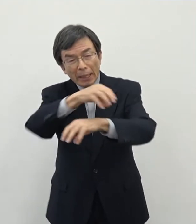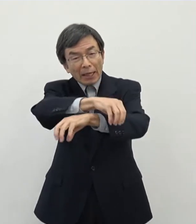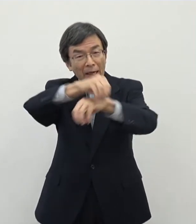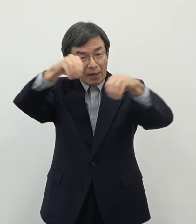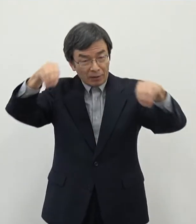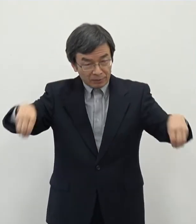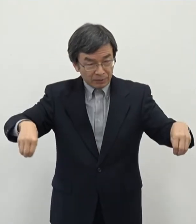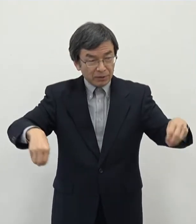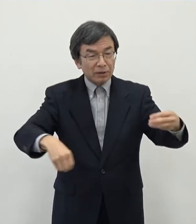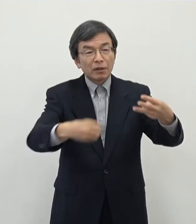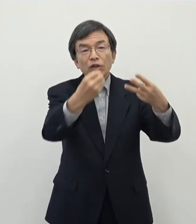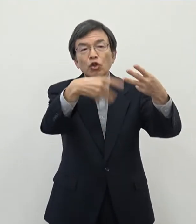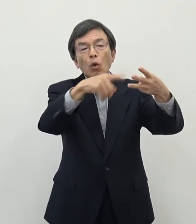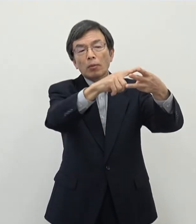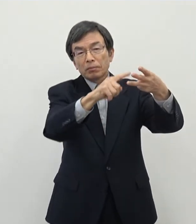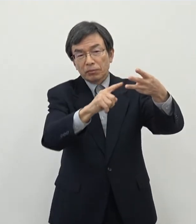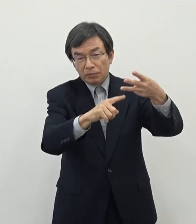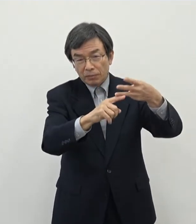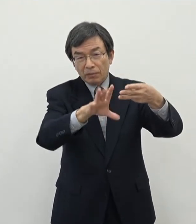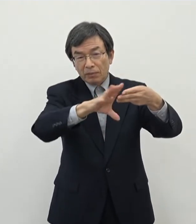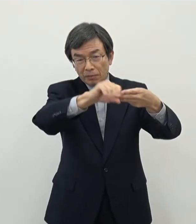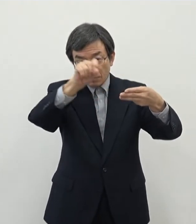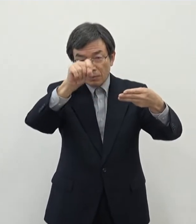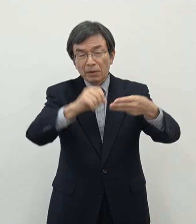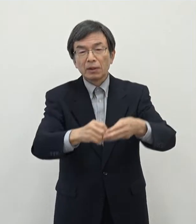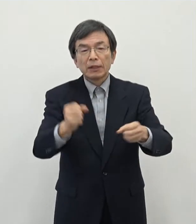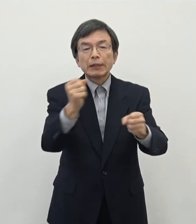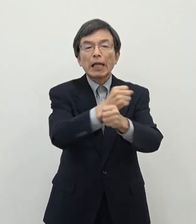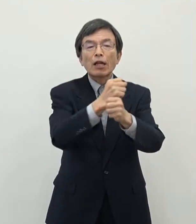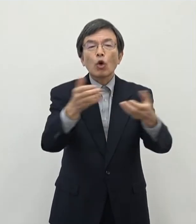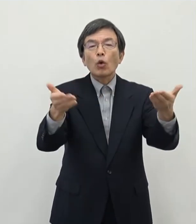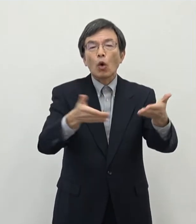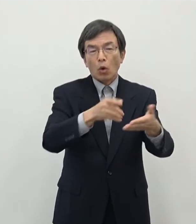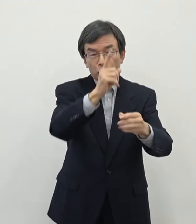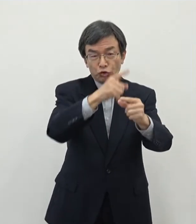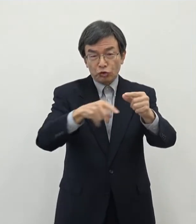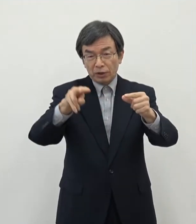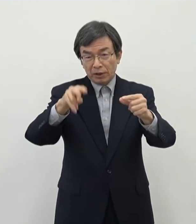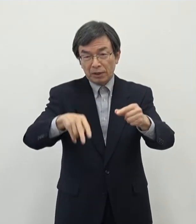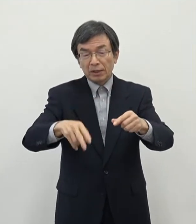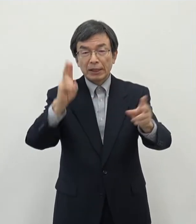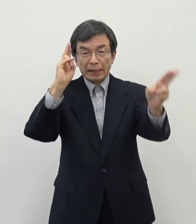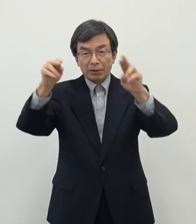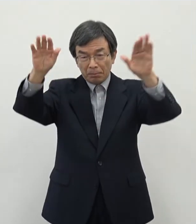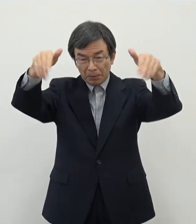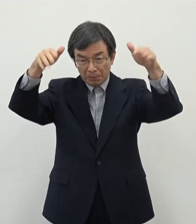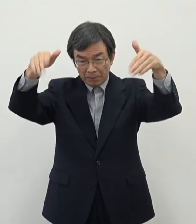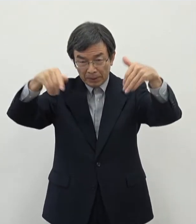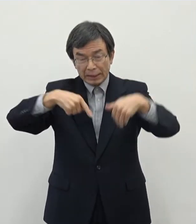こということで製造業などを中心にですねあの誘致をしていきたいというふうに思って おります